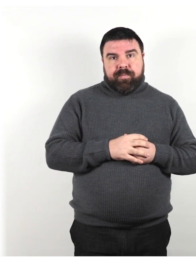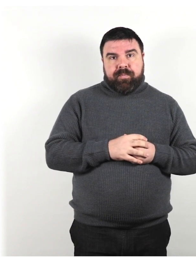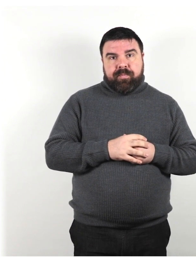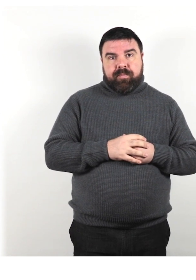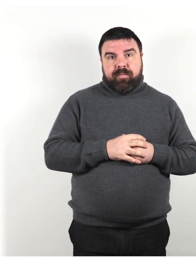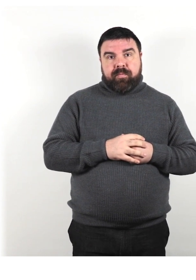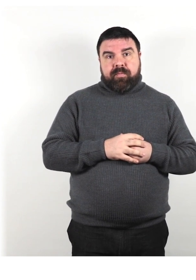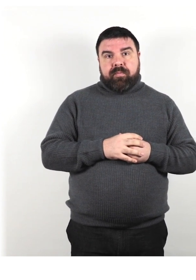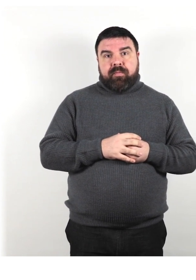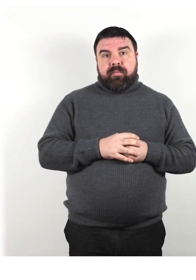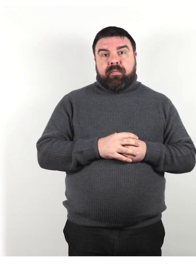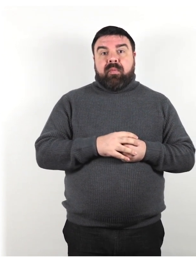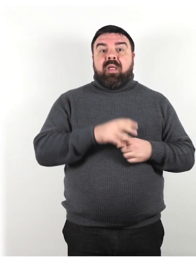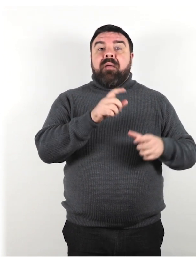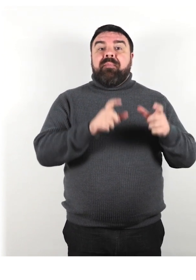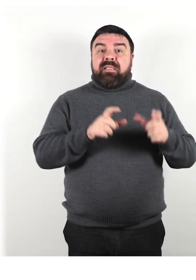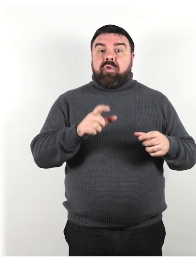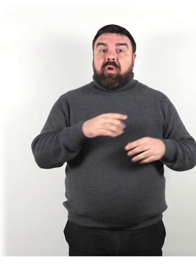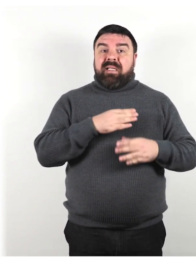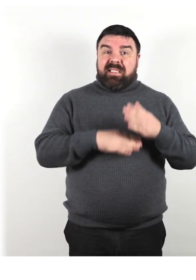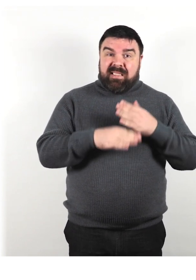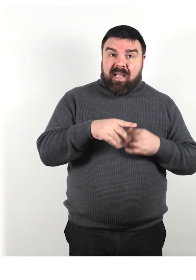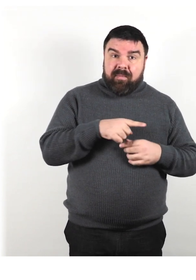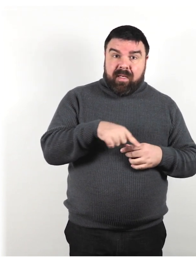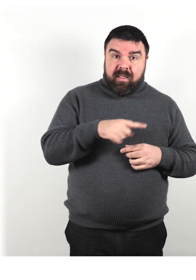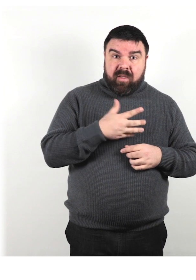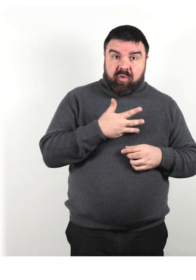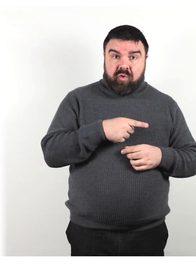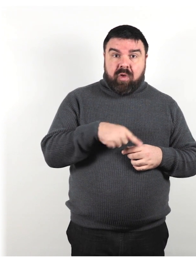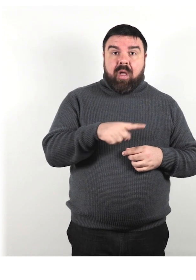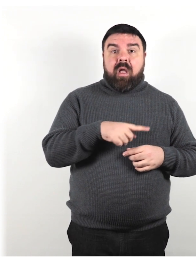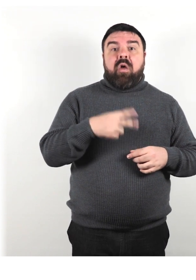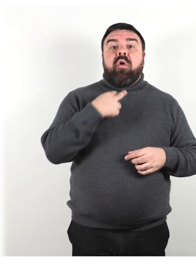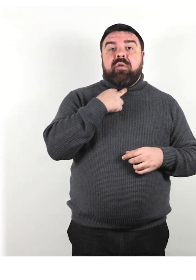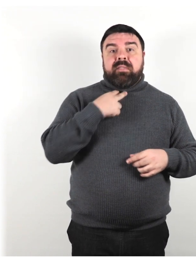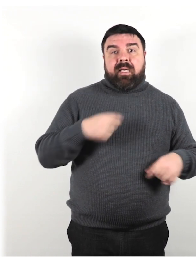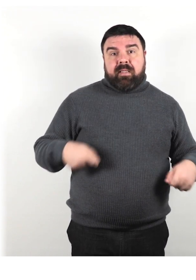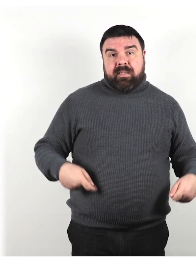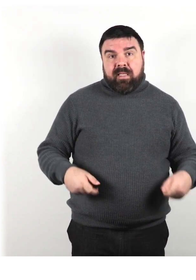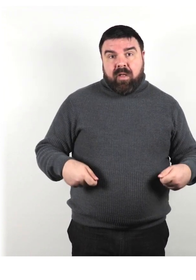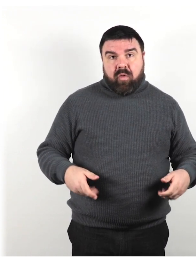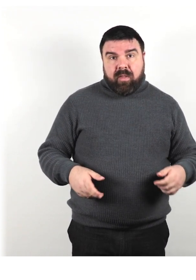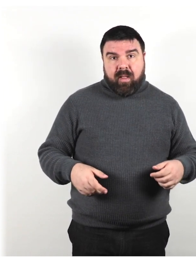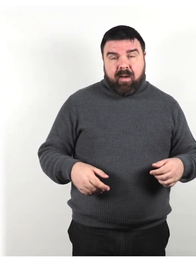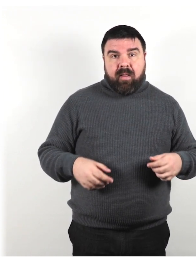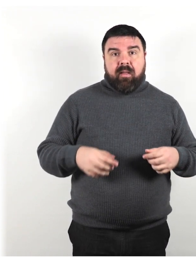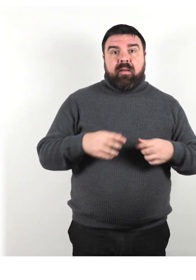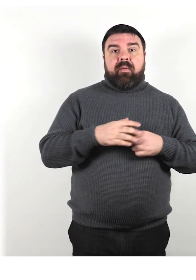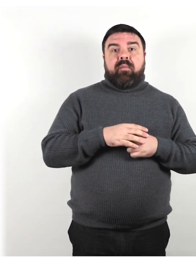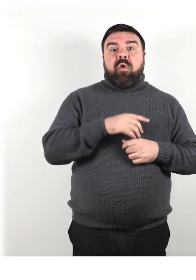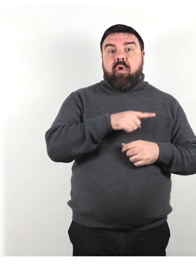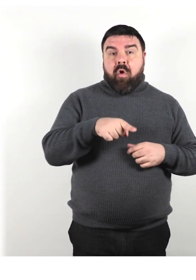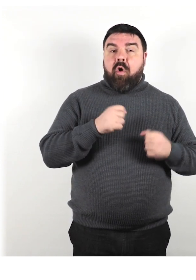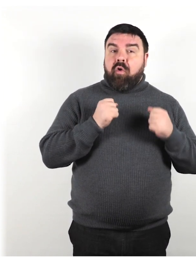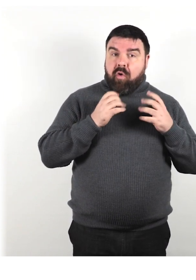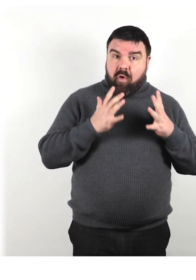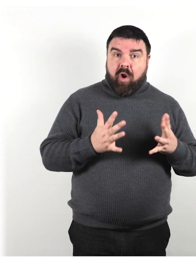Le persone con disabilità sono costretti a stare sulla sedia a rotelle. Sono coraggiose e ed eroiche.